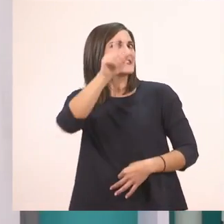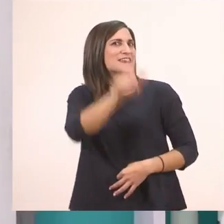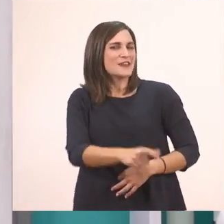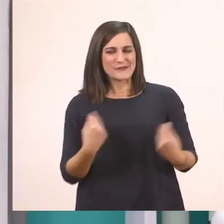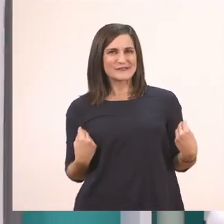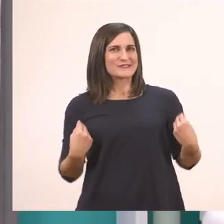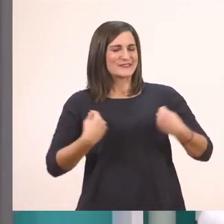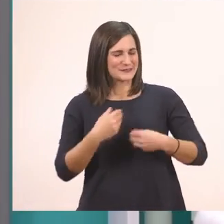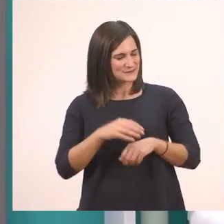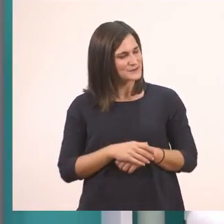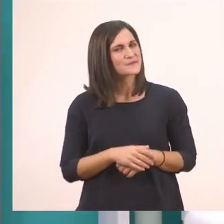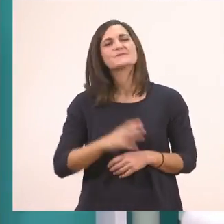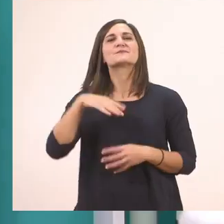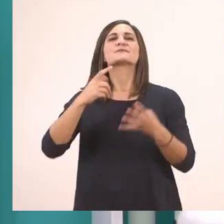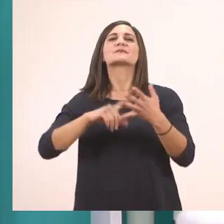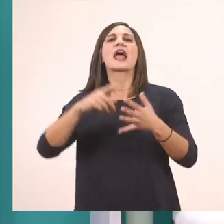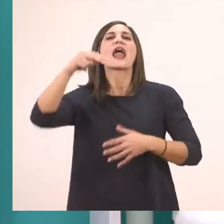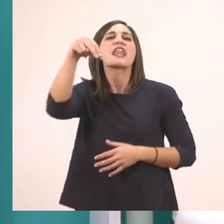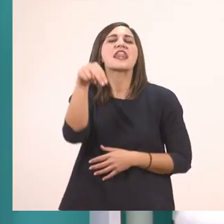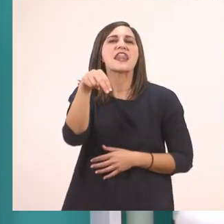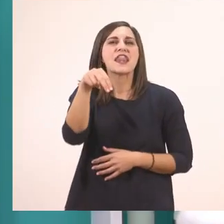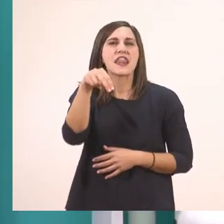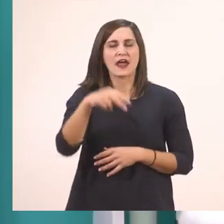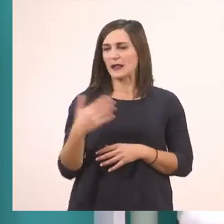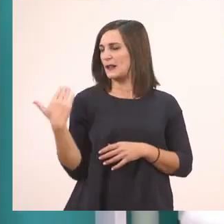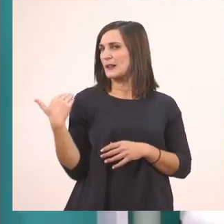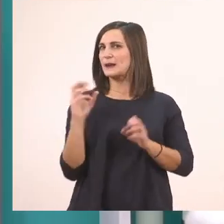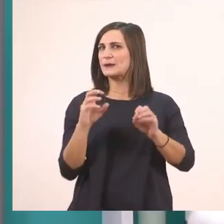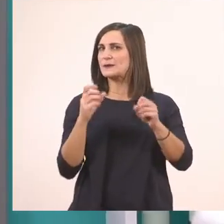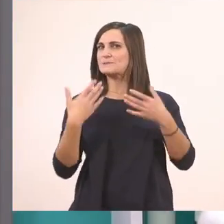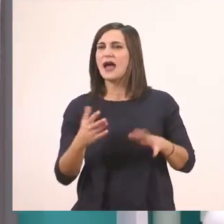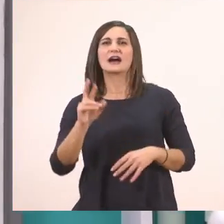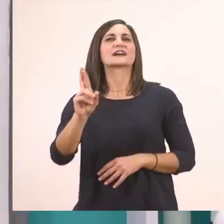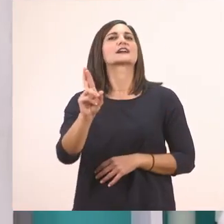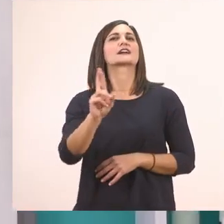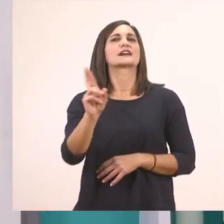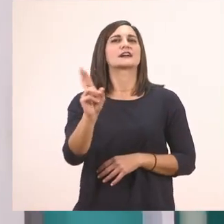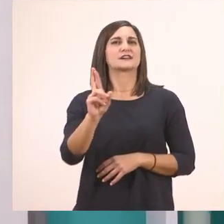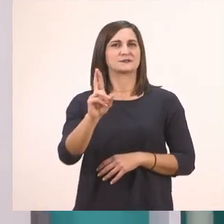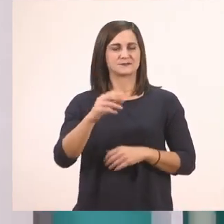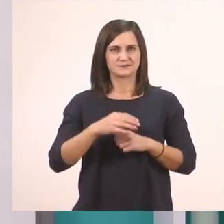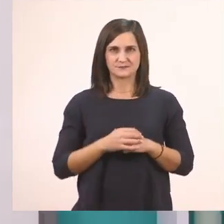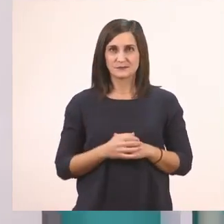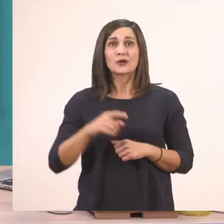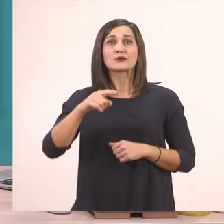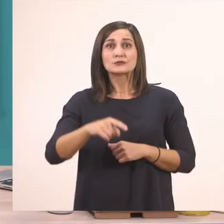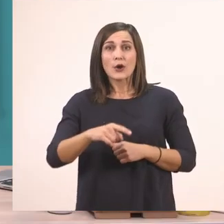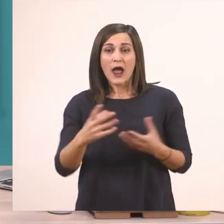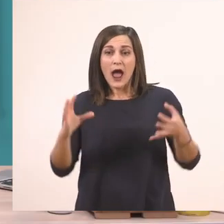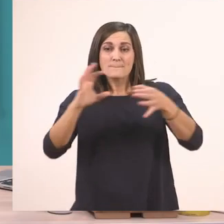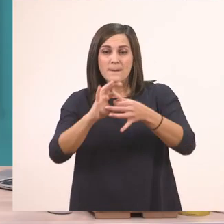Μετά το ν. Και στο προηγούμενό μας μάθημα, είπαμε, μάθαμε το ρ. Για πάμε να τα ενώσουμε με το ι να δούμε...